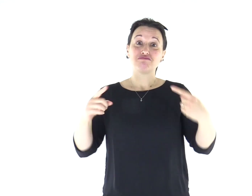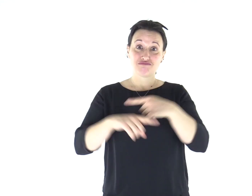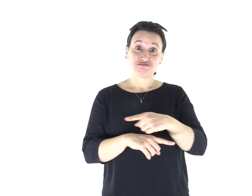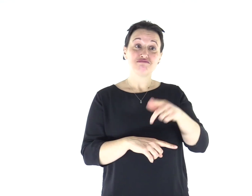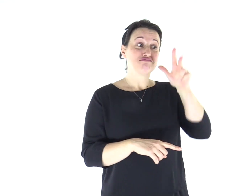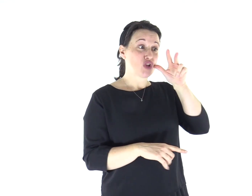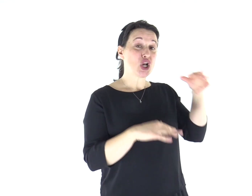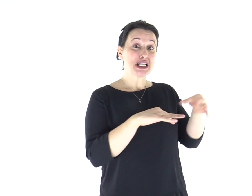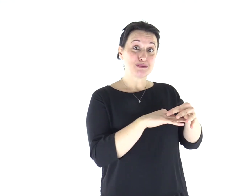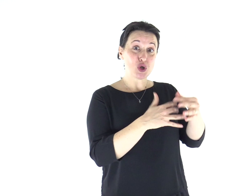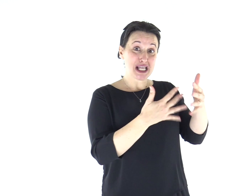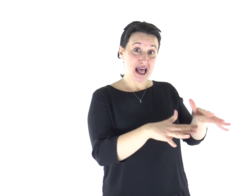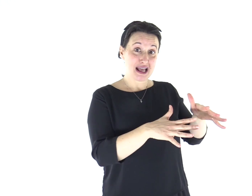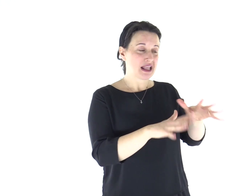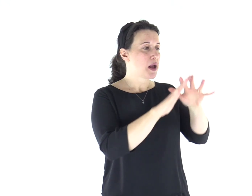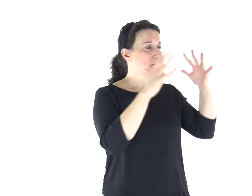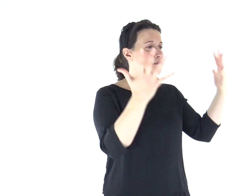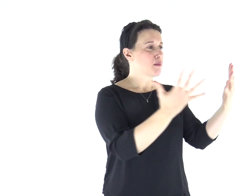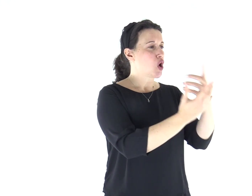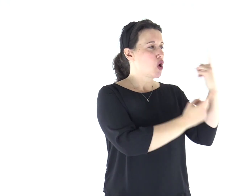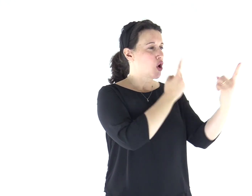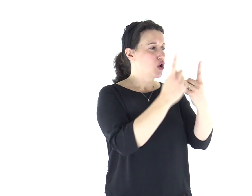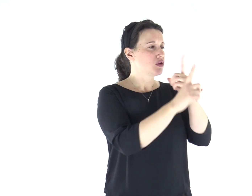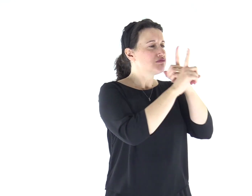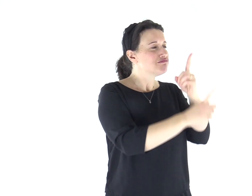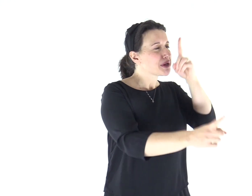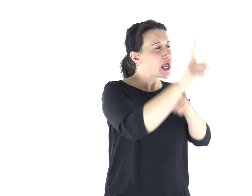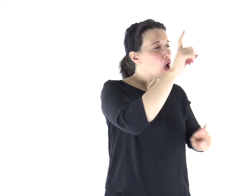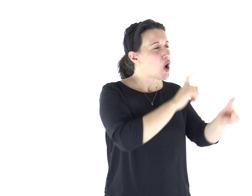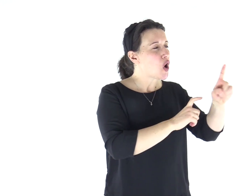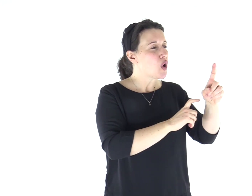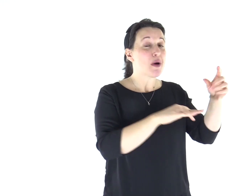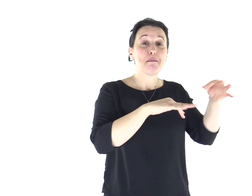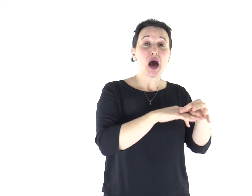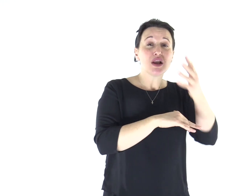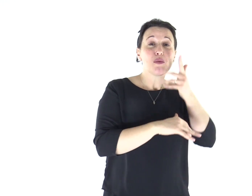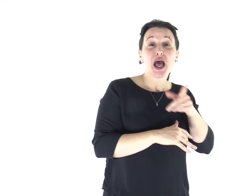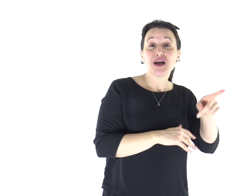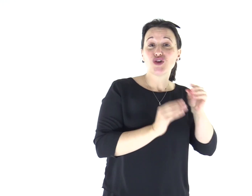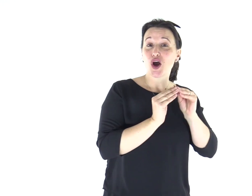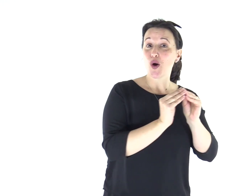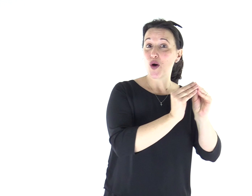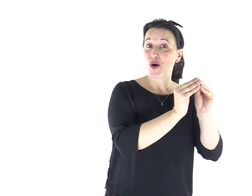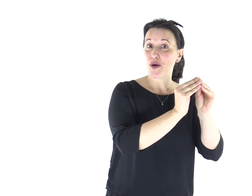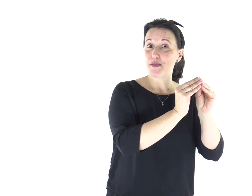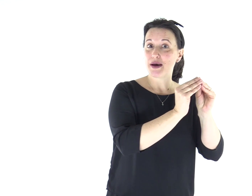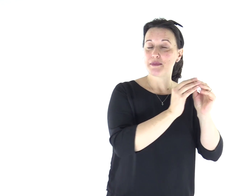la donna sposata invece si preoccupa delle cose del mondo, come possa piacere al marito.